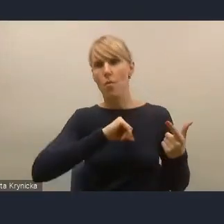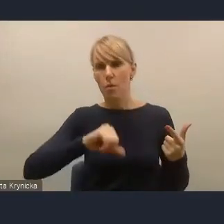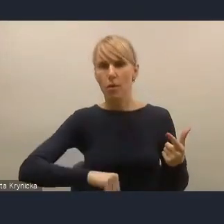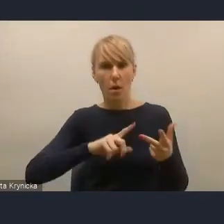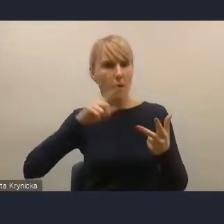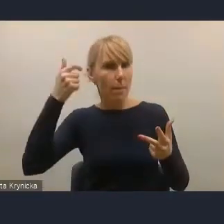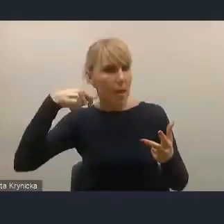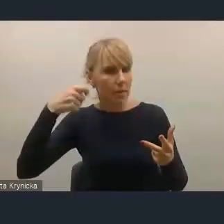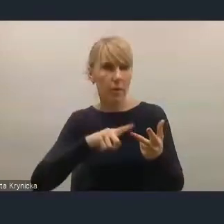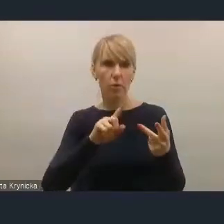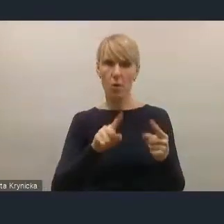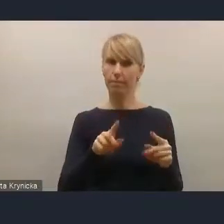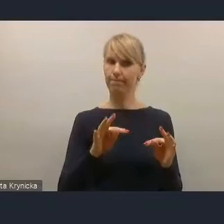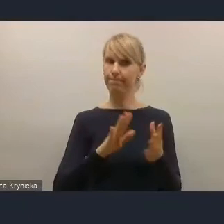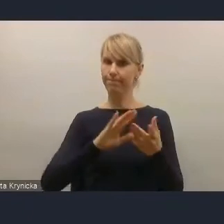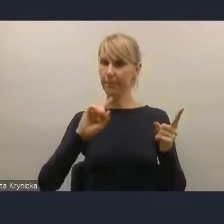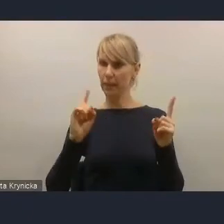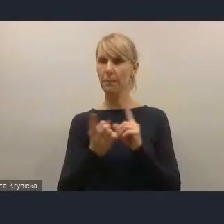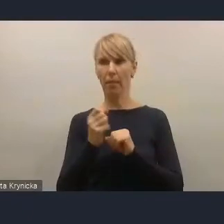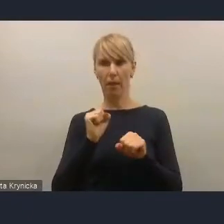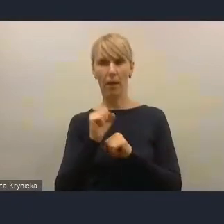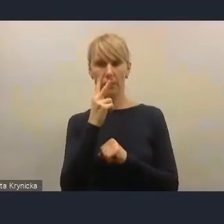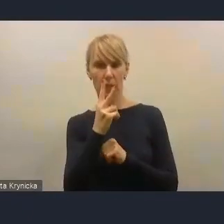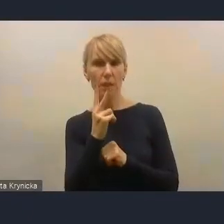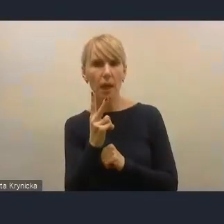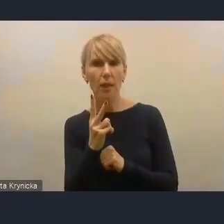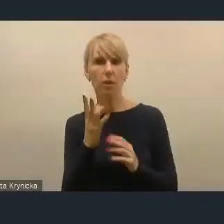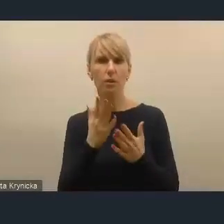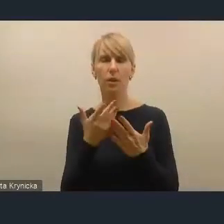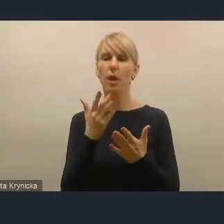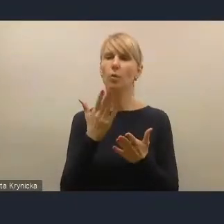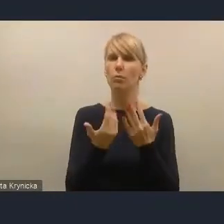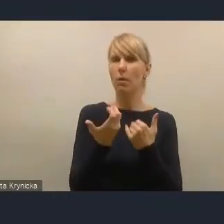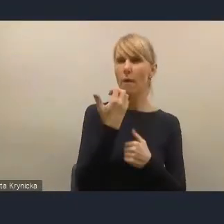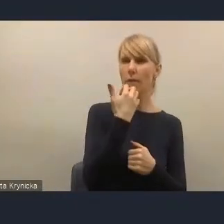Jeszcze kilka lat temu mieliśmy taką sytuację, kiedy prezydenci i burmistrzowie